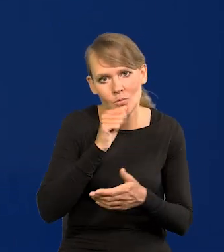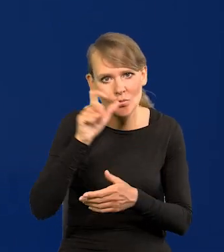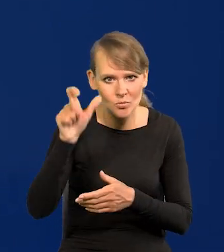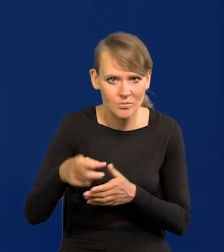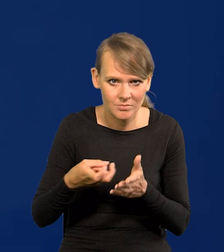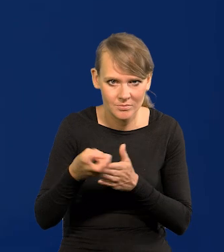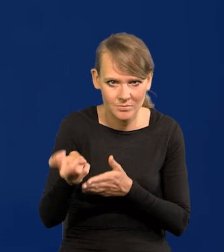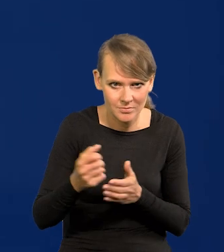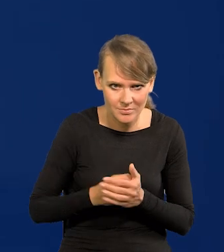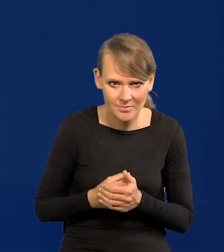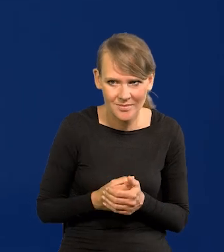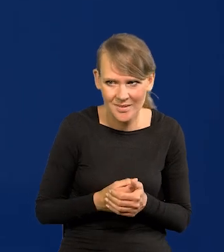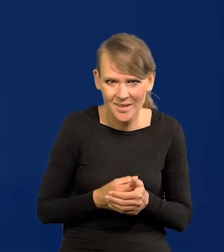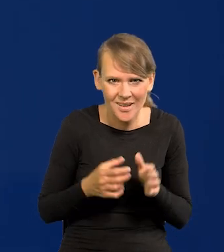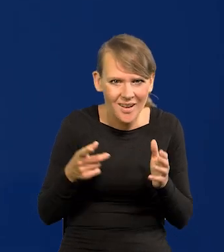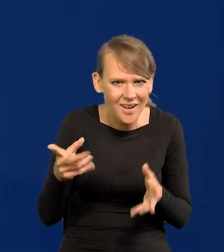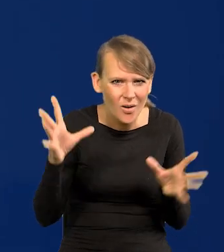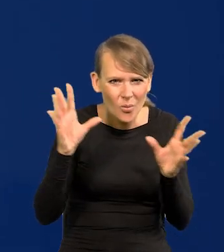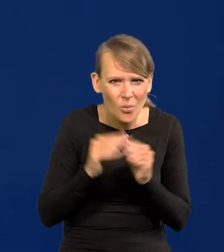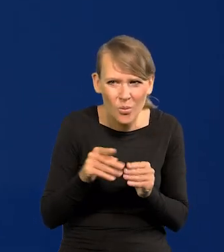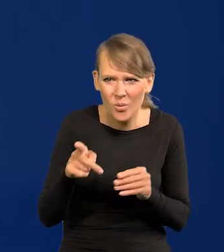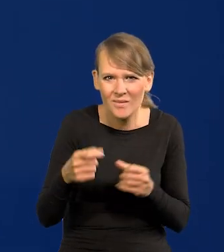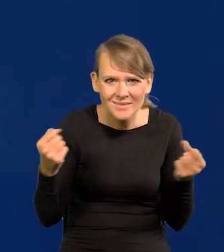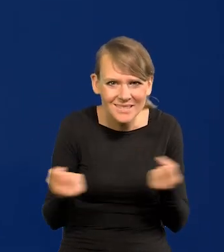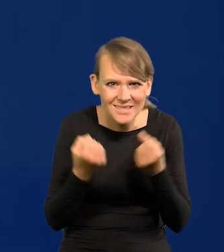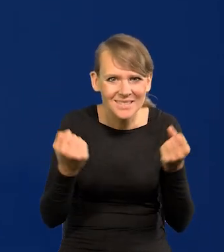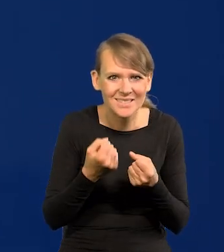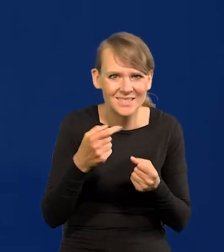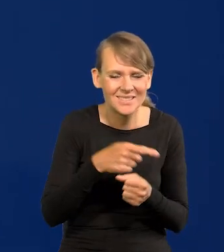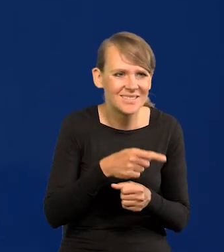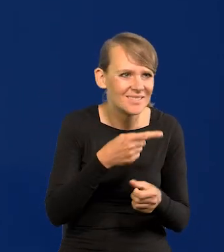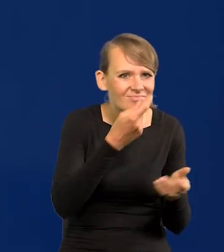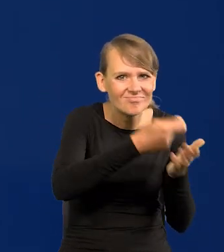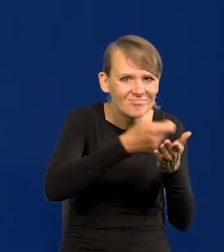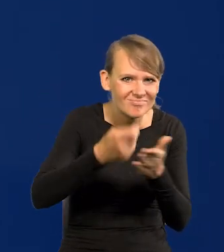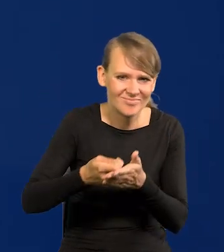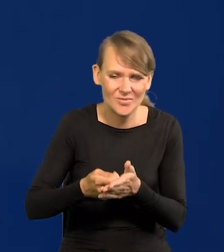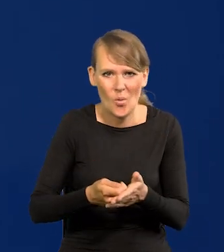w środku naszego największego wysiłku w historii zbrojeniowego. Jak to nazwać?